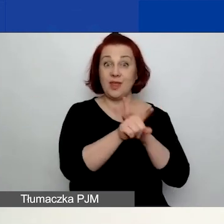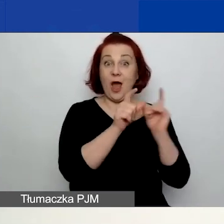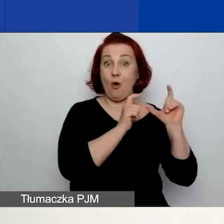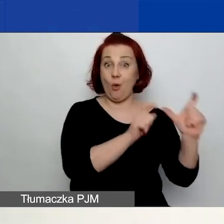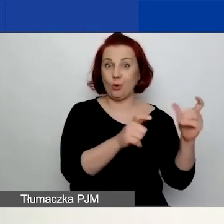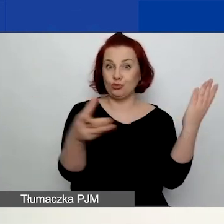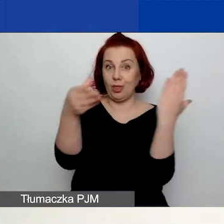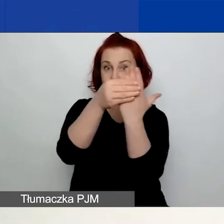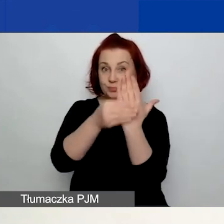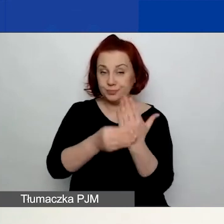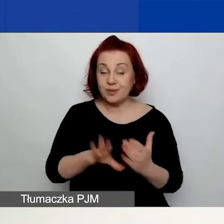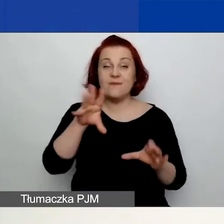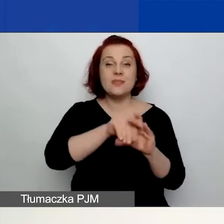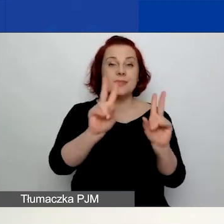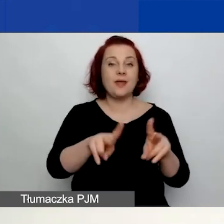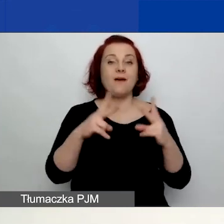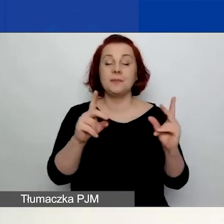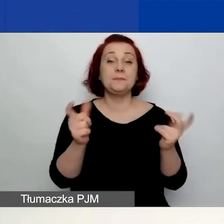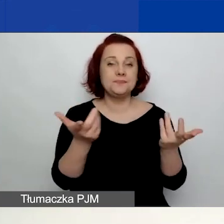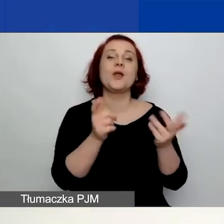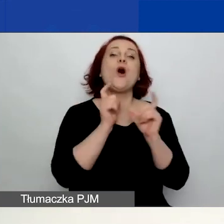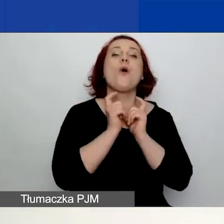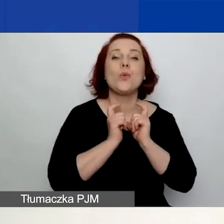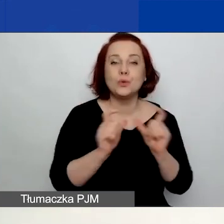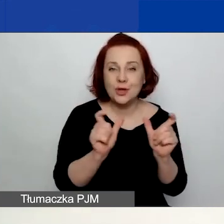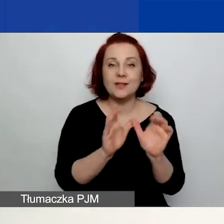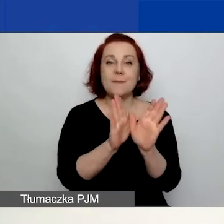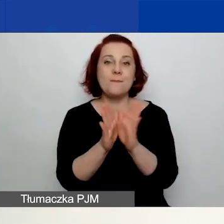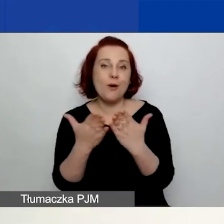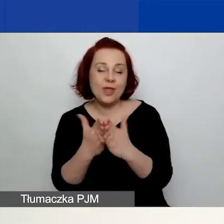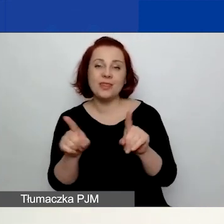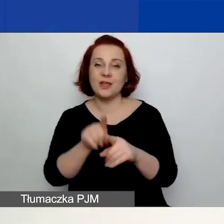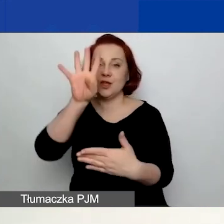Wśród nich najważniejsze jest ogłoszenie, podręcznik czy też tabela rezultatów.